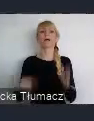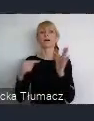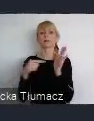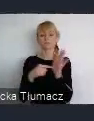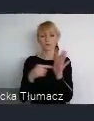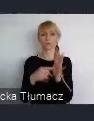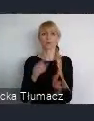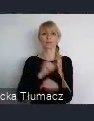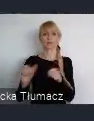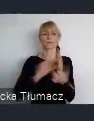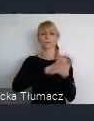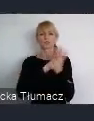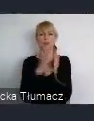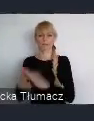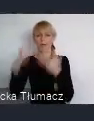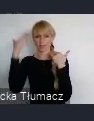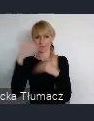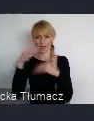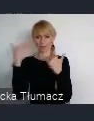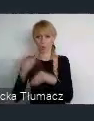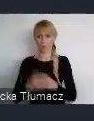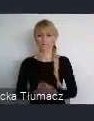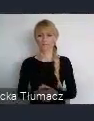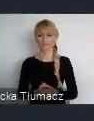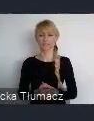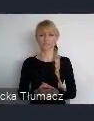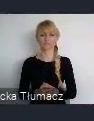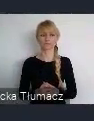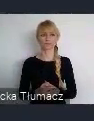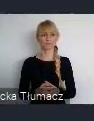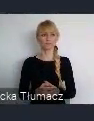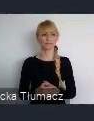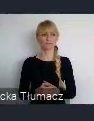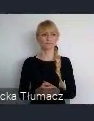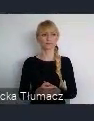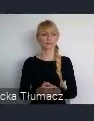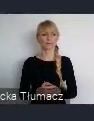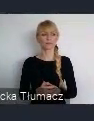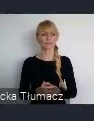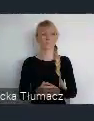Co wyzwoliło w mieszkańcach tą enegie realizacji ważnych działań.